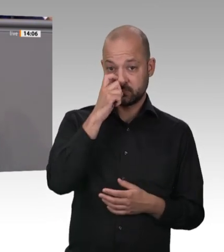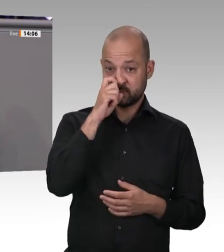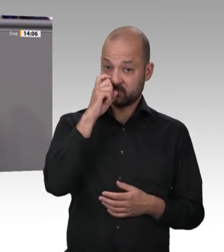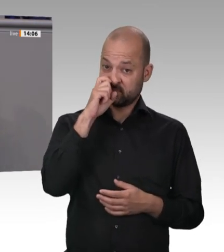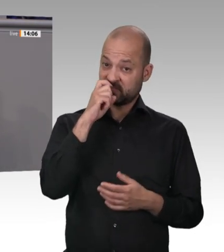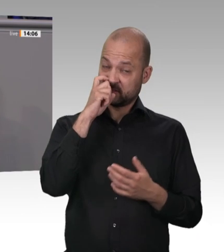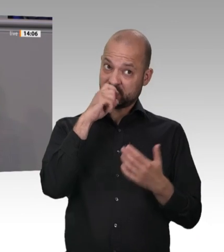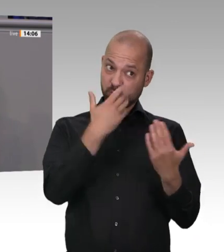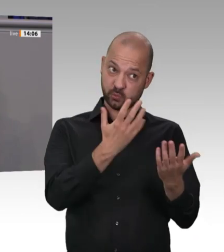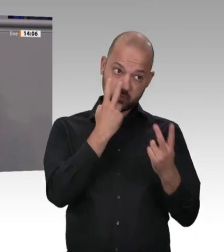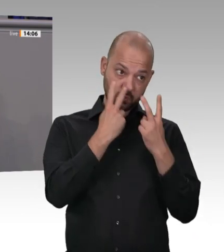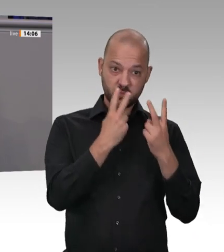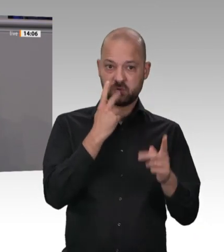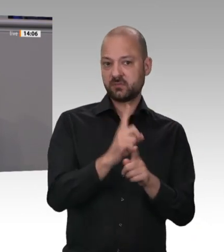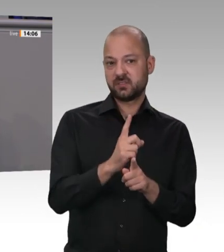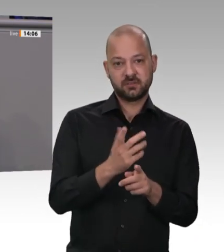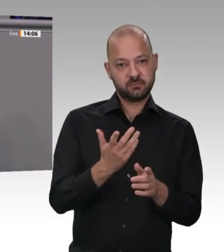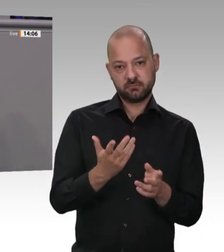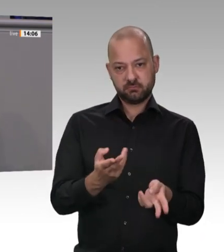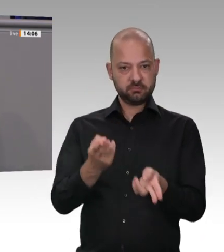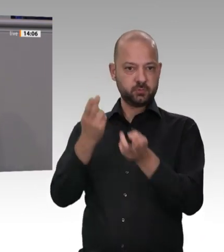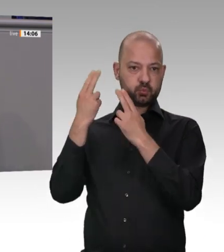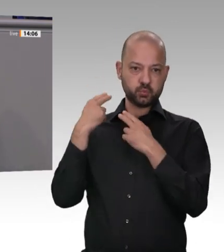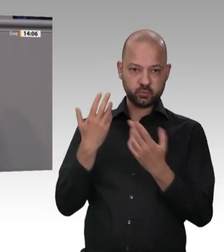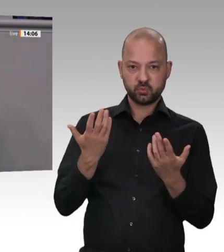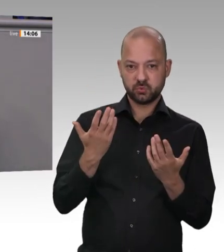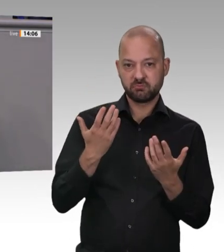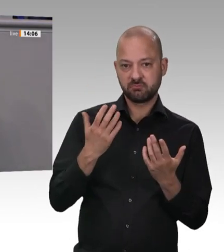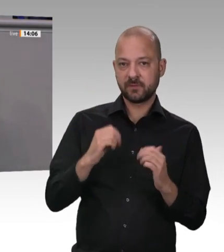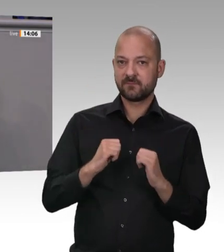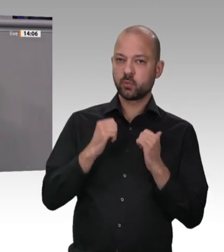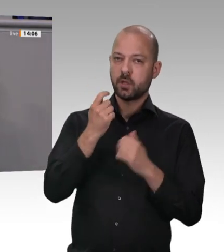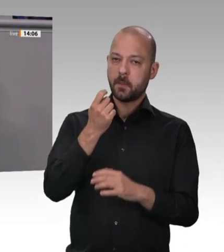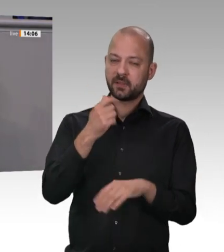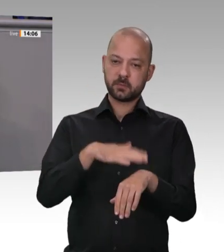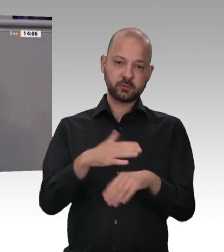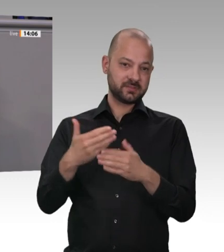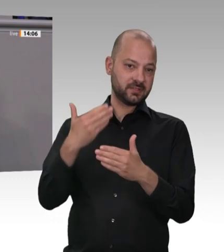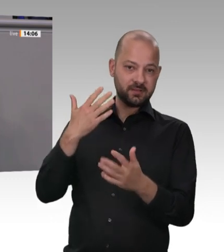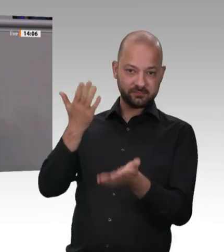zusammen, und dafür wird noch teuer bezahlt. Meine Damen und Herren, diese einer sozialen